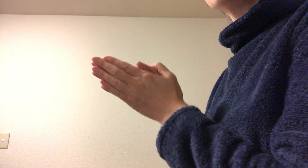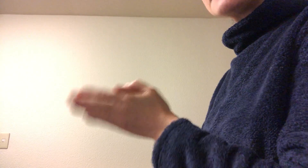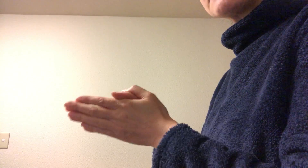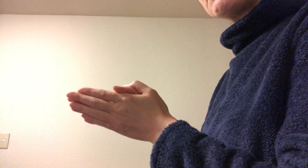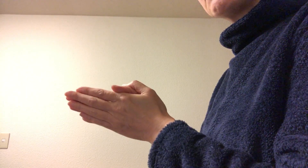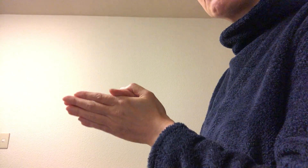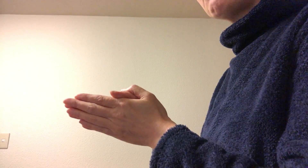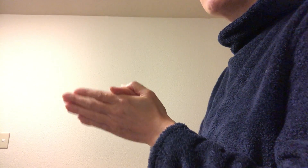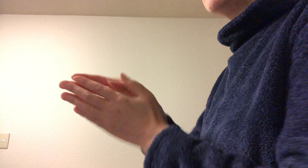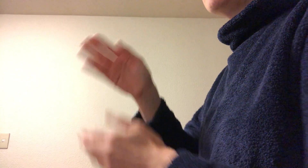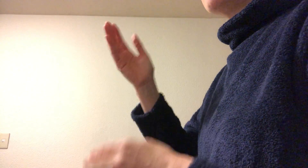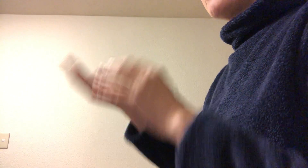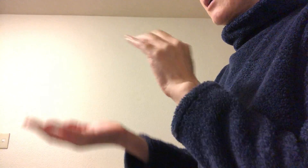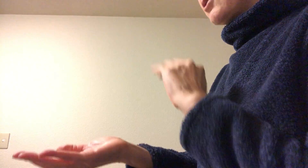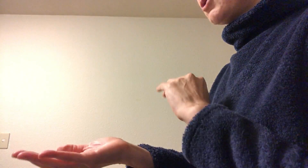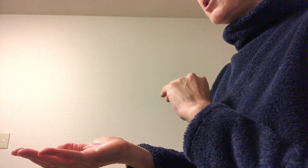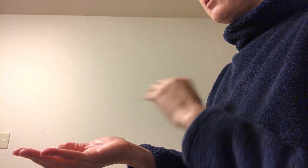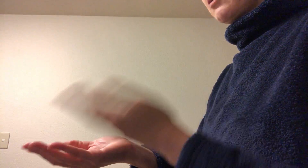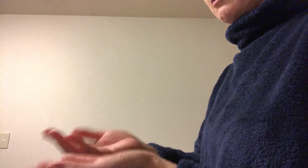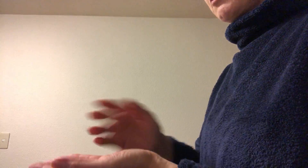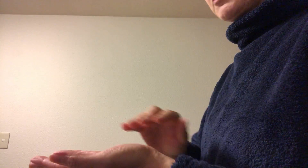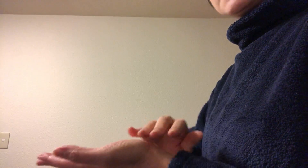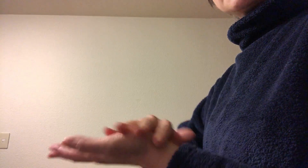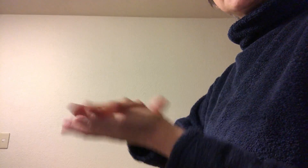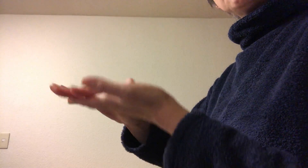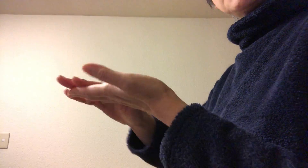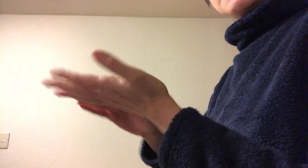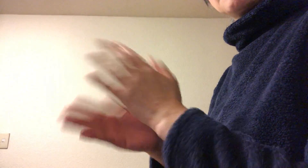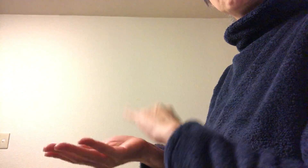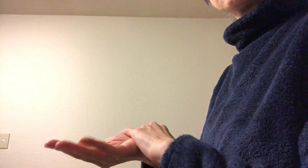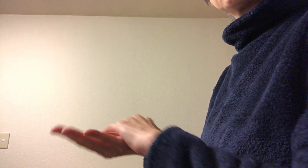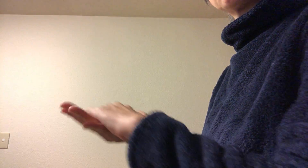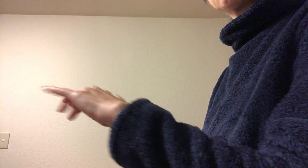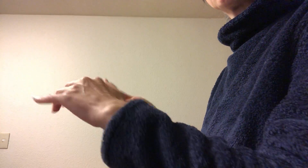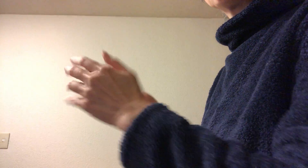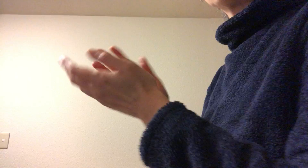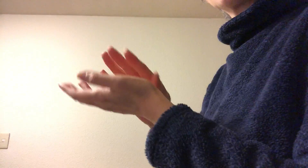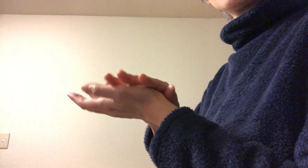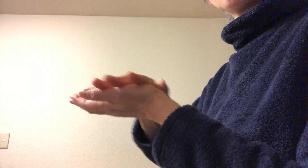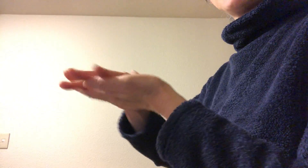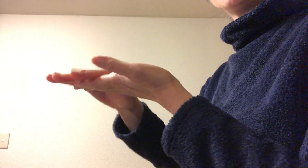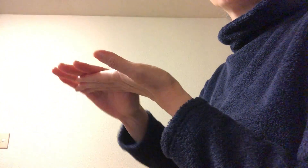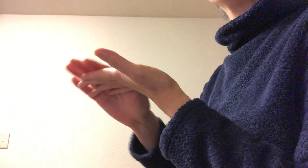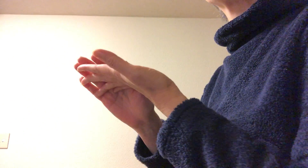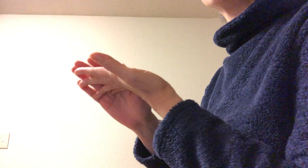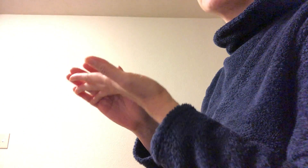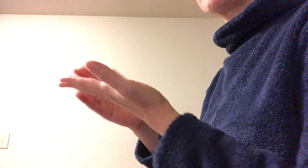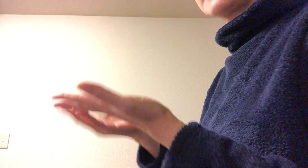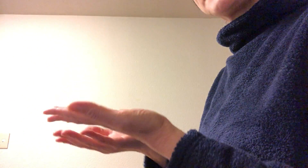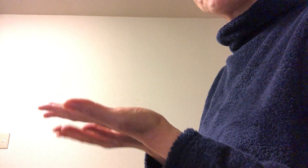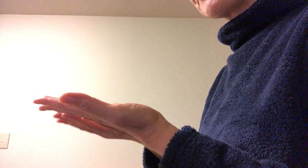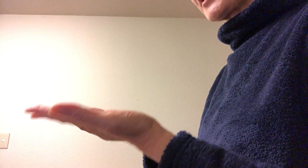なぜかというと 手指消毒、目的は手のひらをを消毒するのがメインのはずですよね